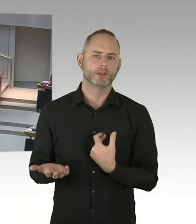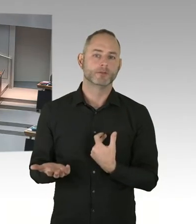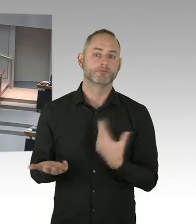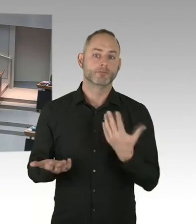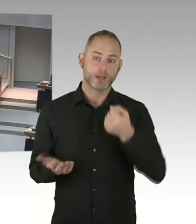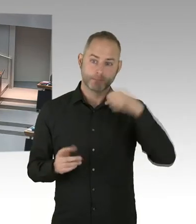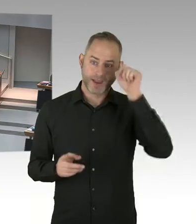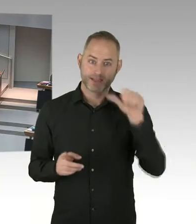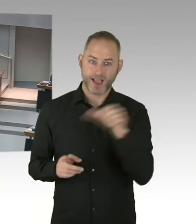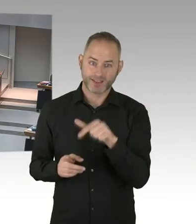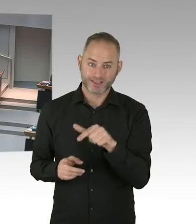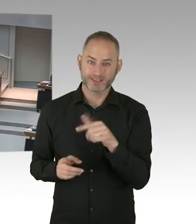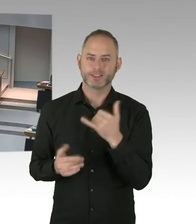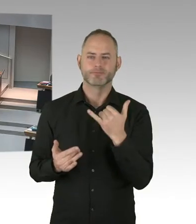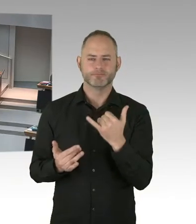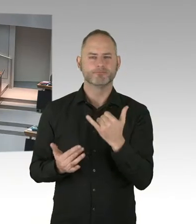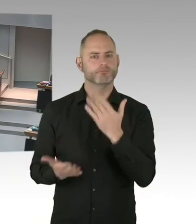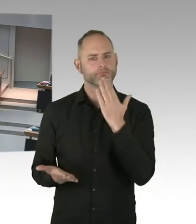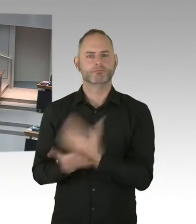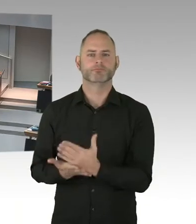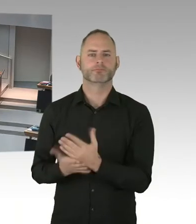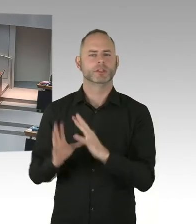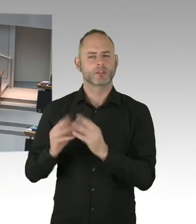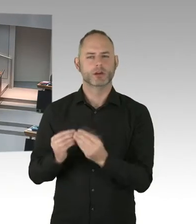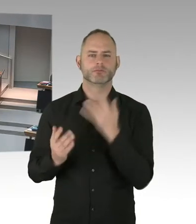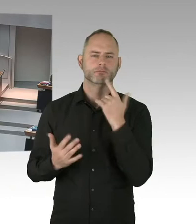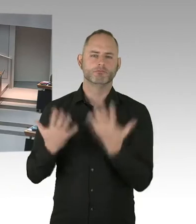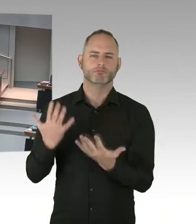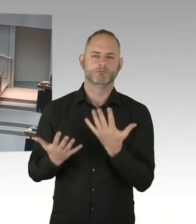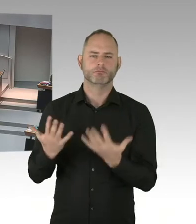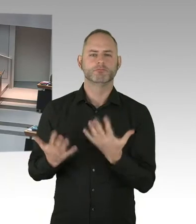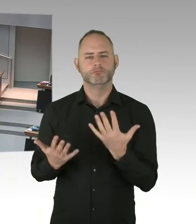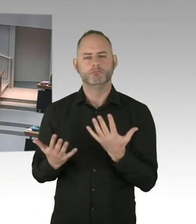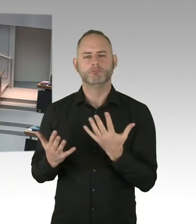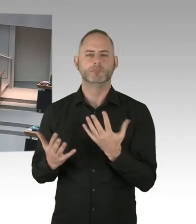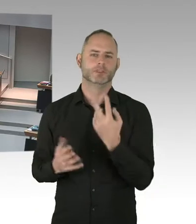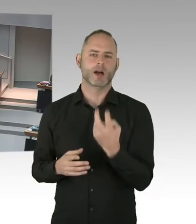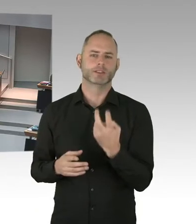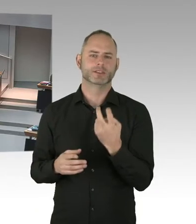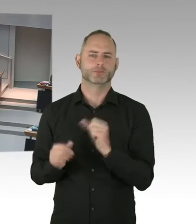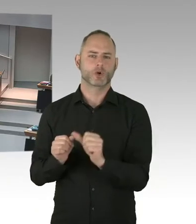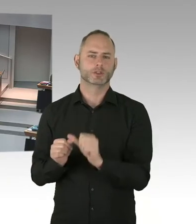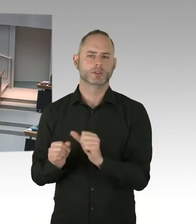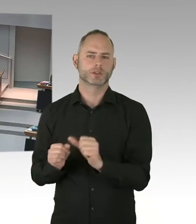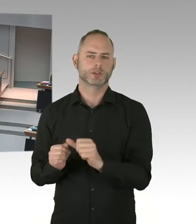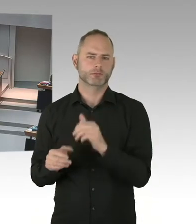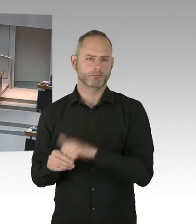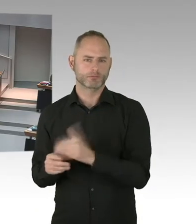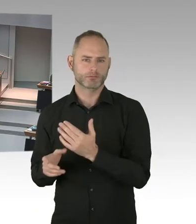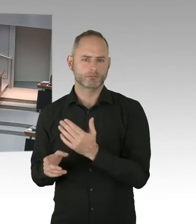Mit der ersten 90 wollen wir erreichen, dass Menschen, die mit HIV infiziert sind, auch Wissen haben, über ihre Infektion.